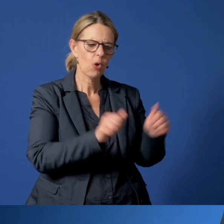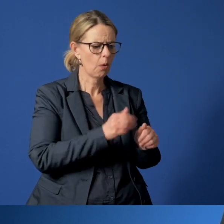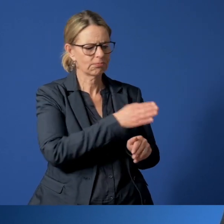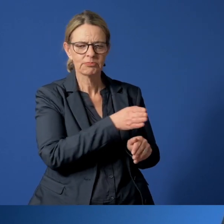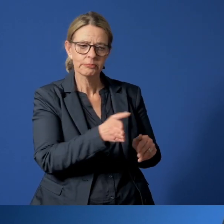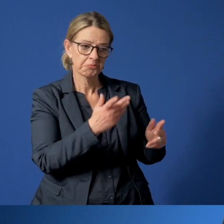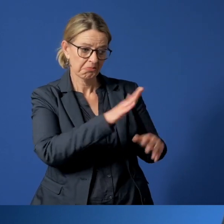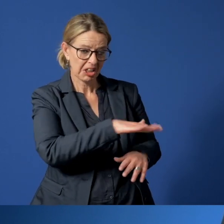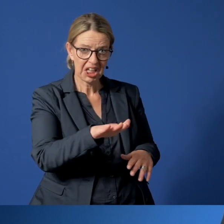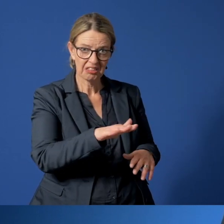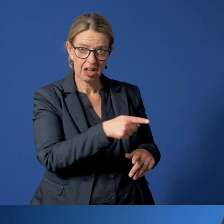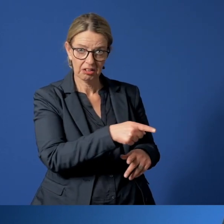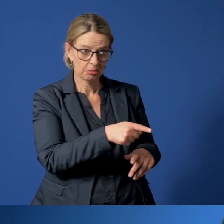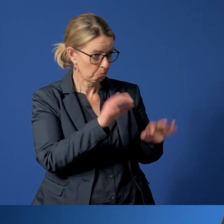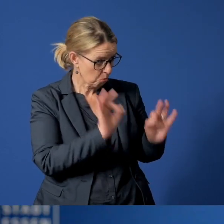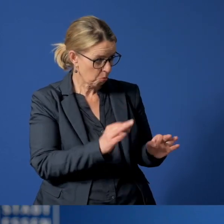ob es den Kindern gut geht.